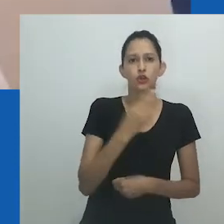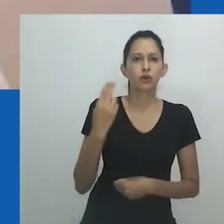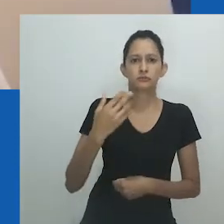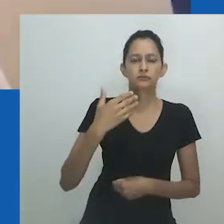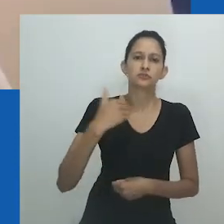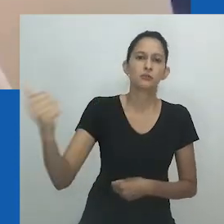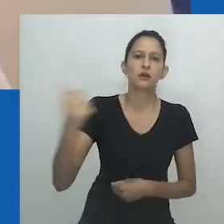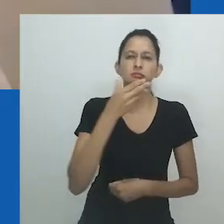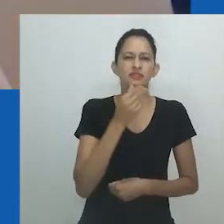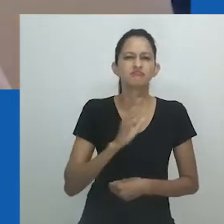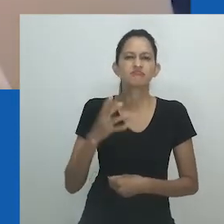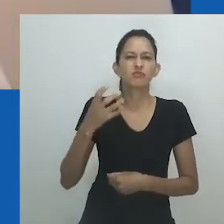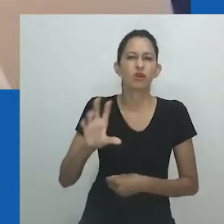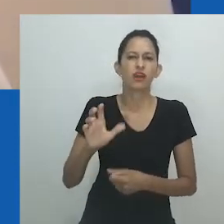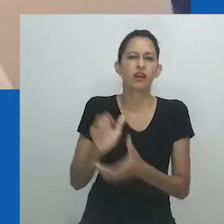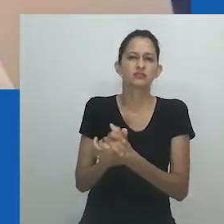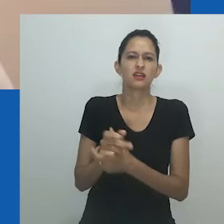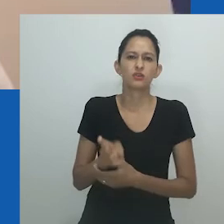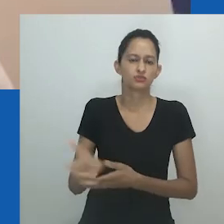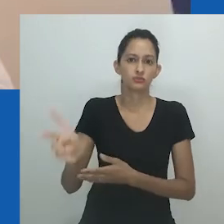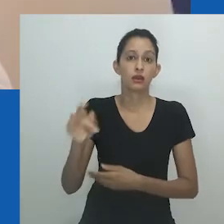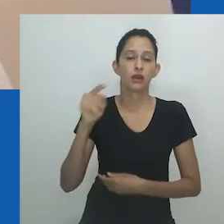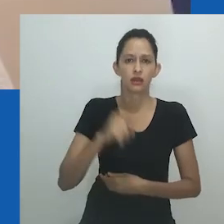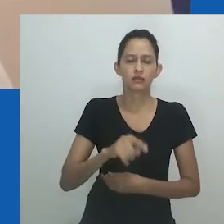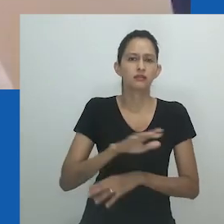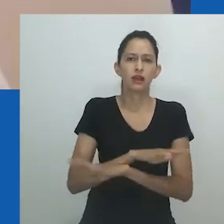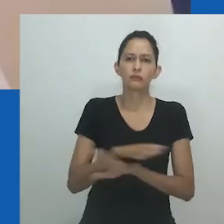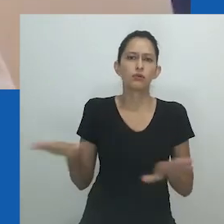a humilhou e também insultou Nowam ao se referir a ela como nongayindoda.